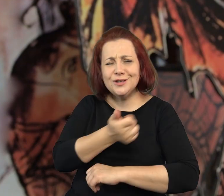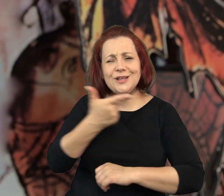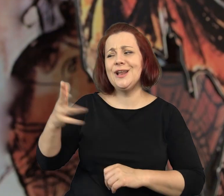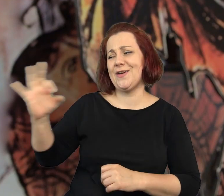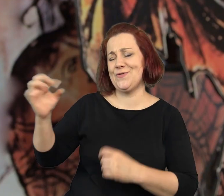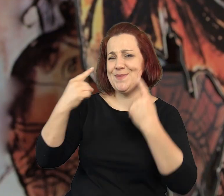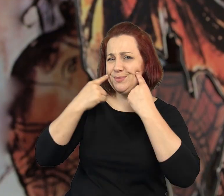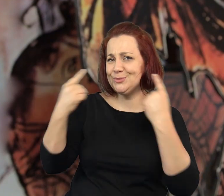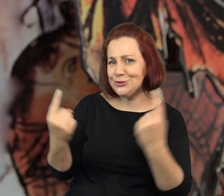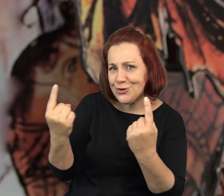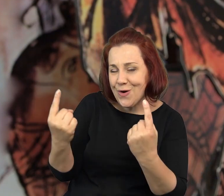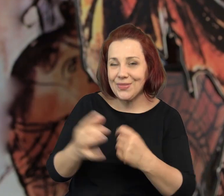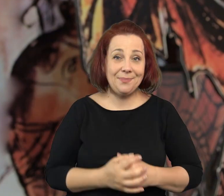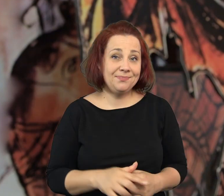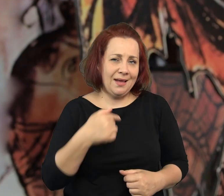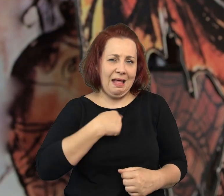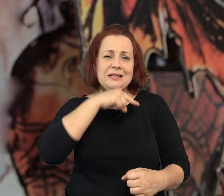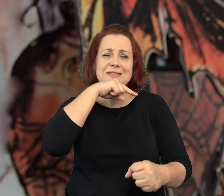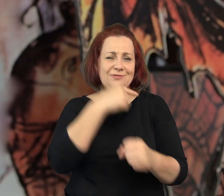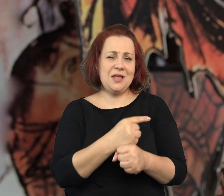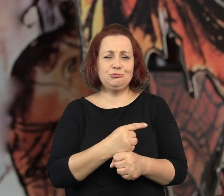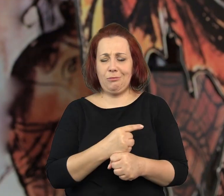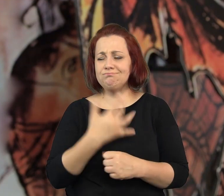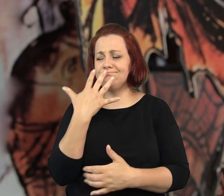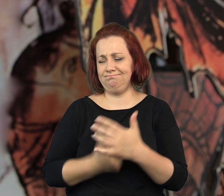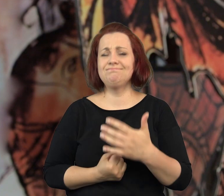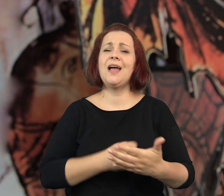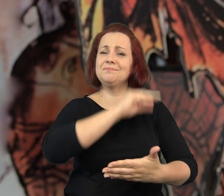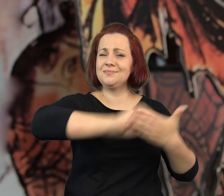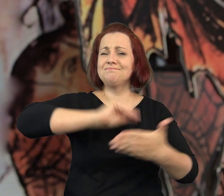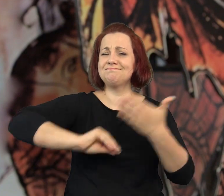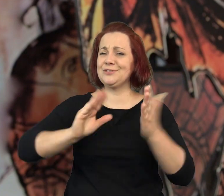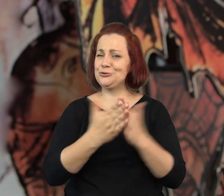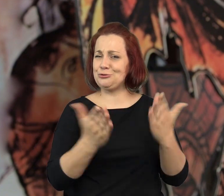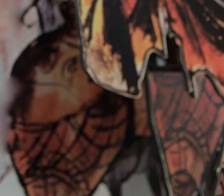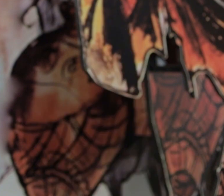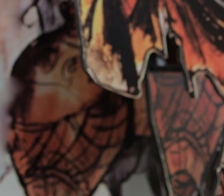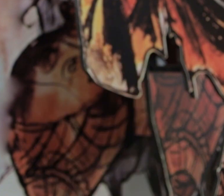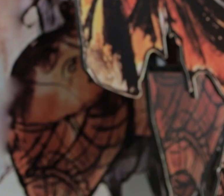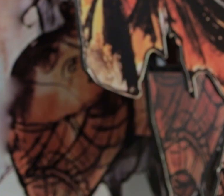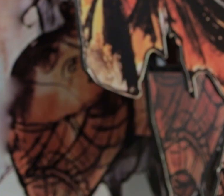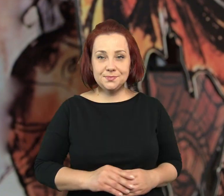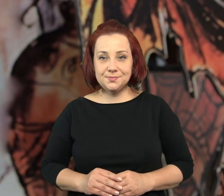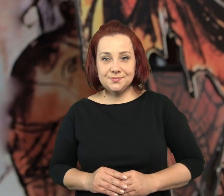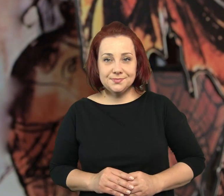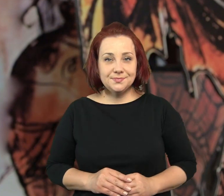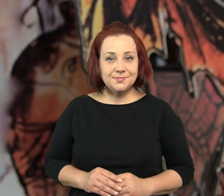To właśnie oni opowiedzieli mi kilka swoich przygód i postanowiłam wykorzystać je w książce.